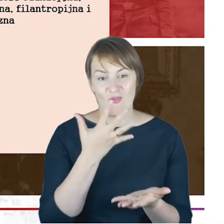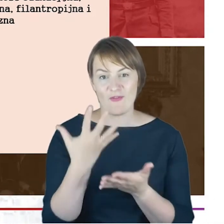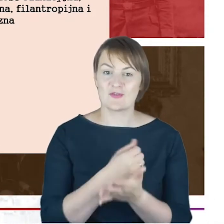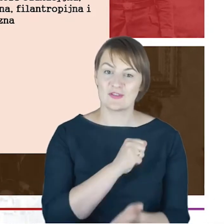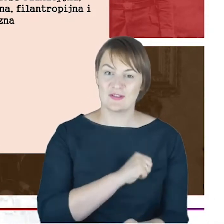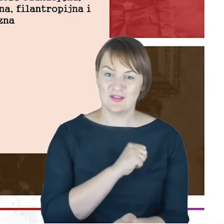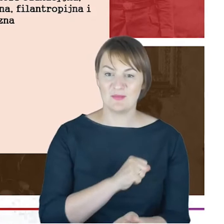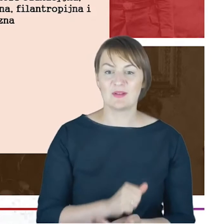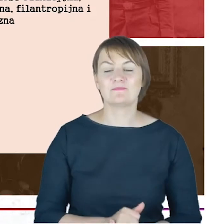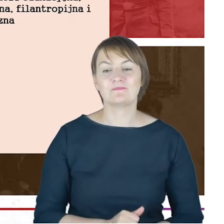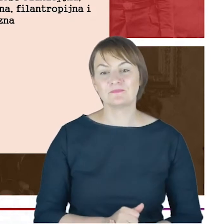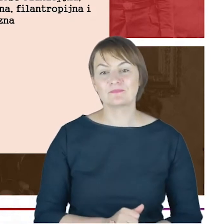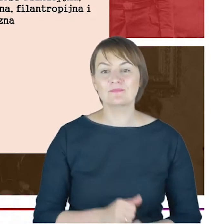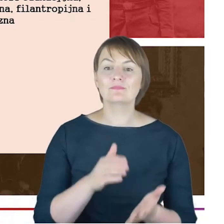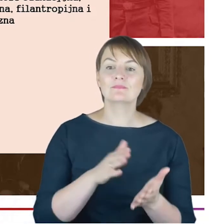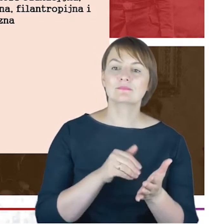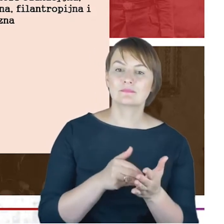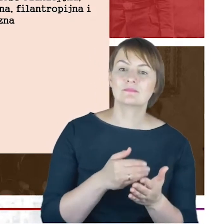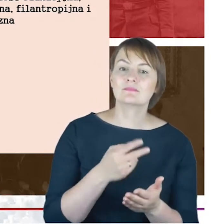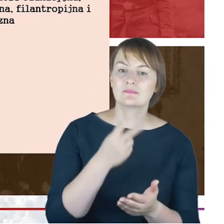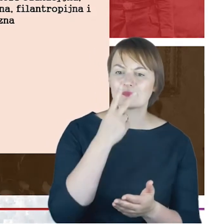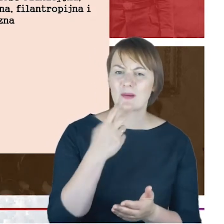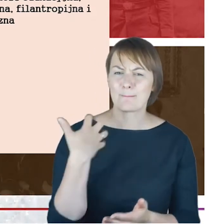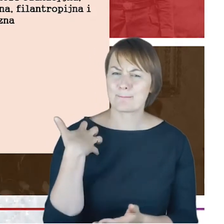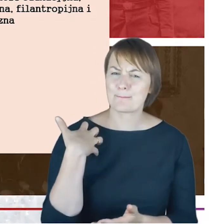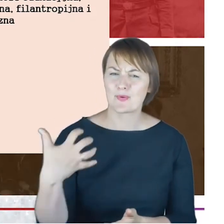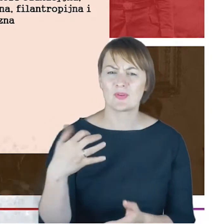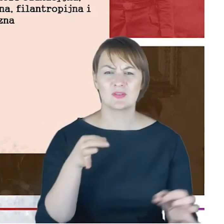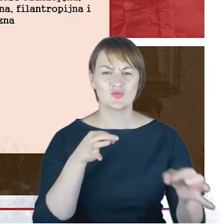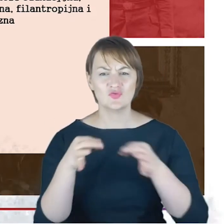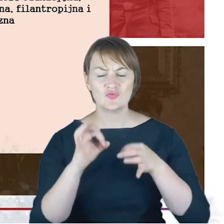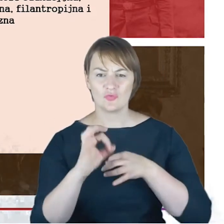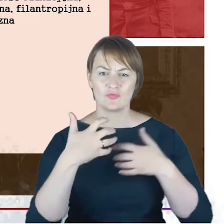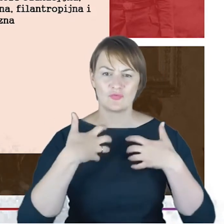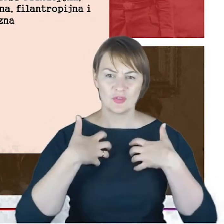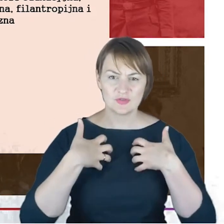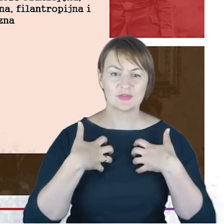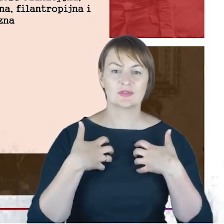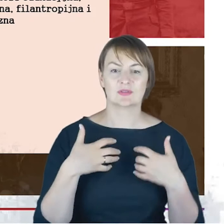Gdybyśmy przy tak bogatej biografii, bogatej działalności stowarzyszeniowej próbowali o tym wszystkim powiedzieć,